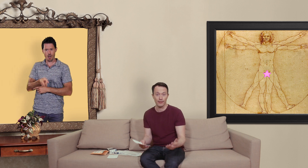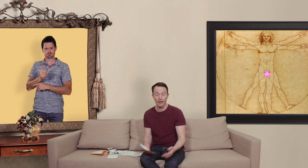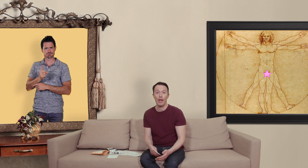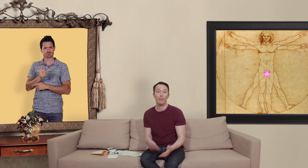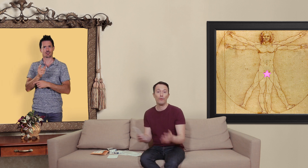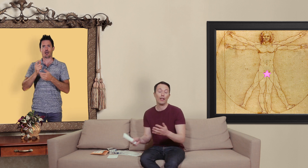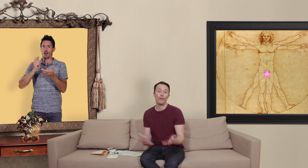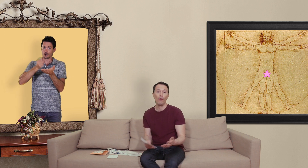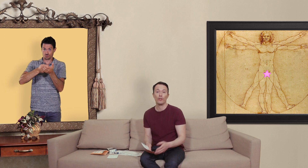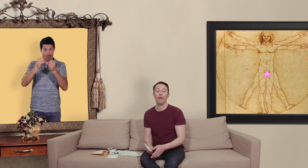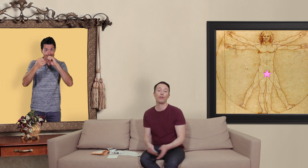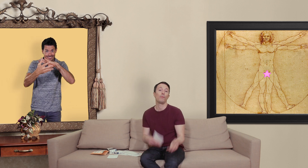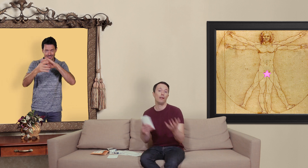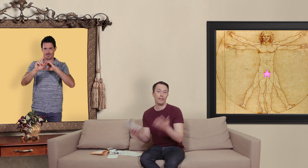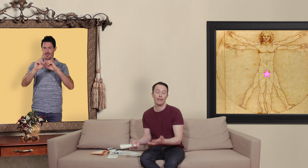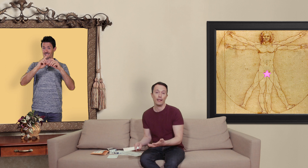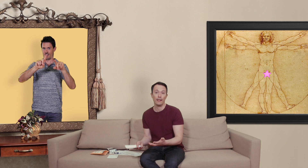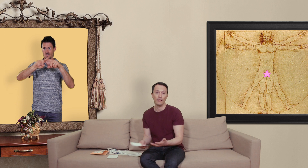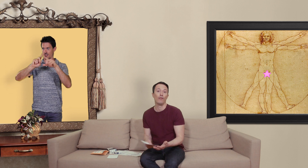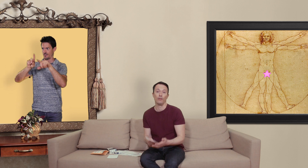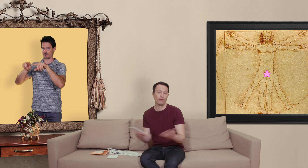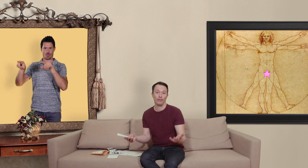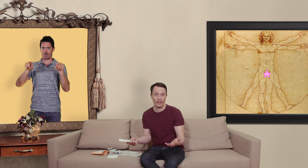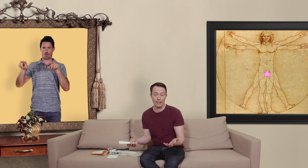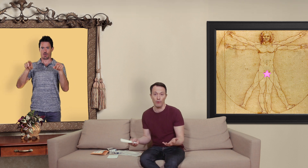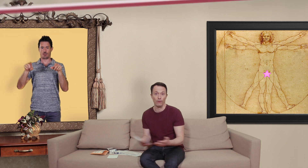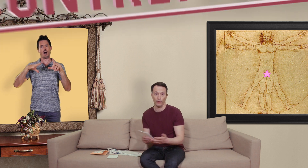et puis de faire la différence entre les sites internet qui vendent quasiment que